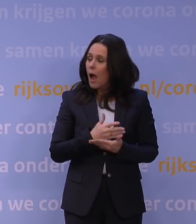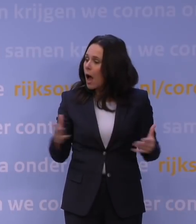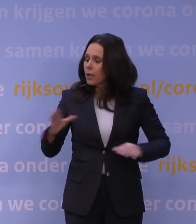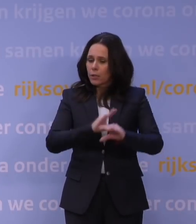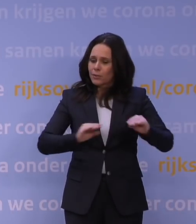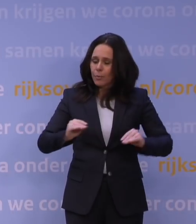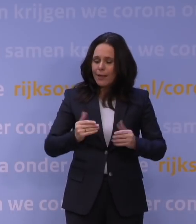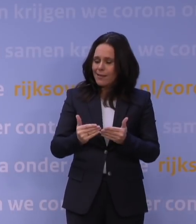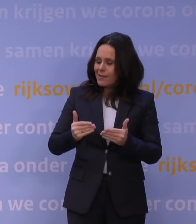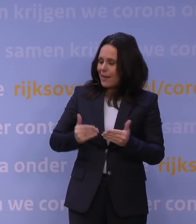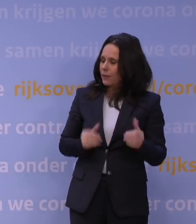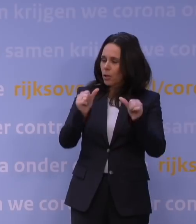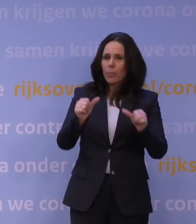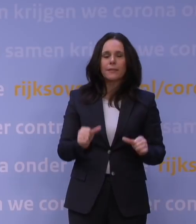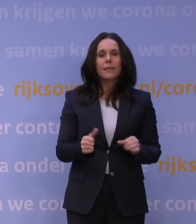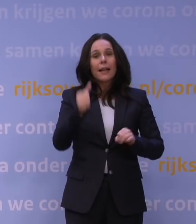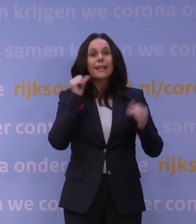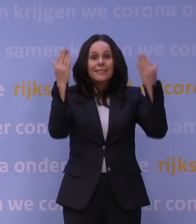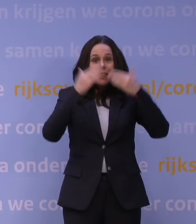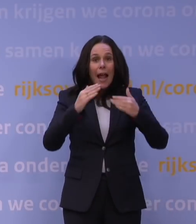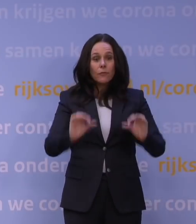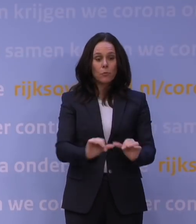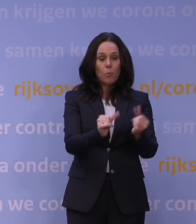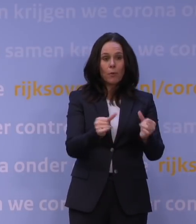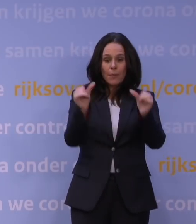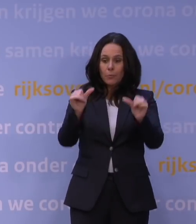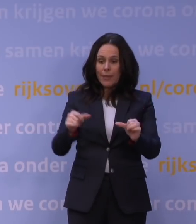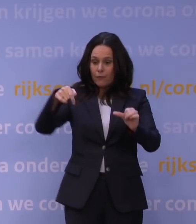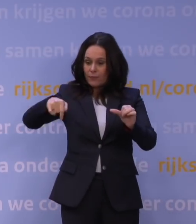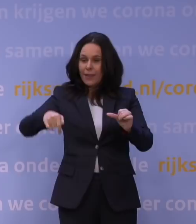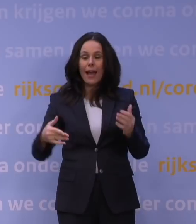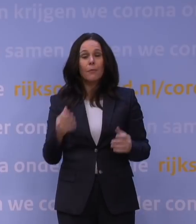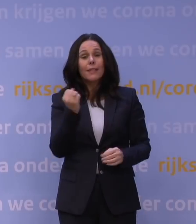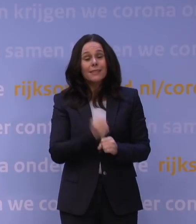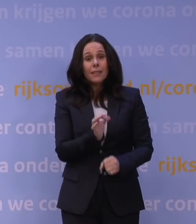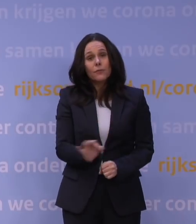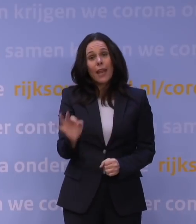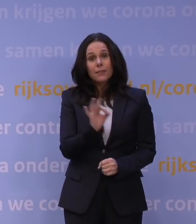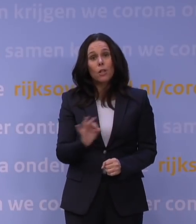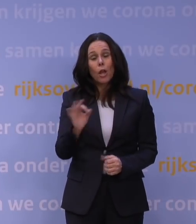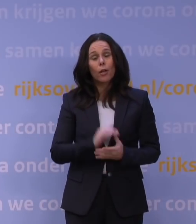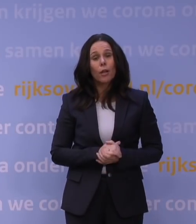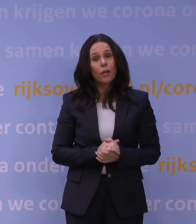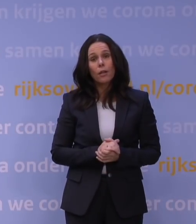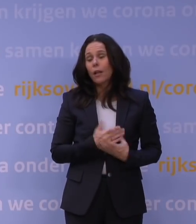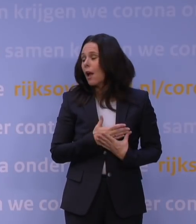zodat we gisterenavond konden beginnen met plannen voor vandaag. Maar het is echt verschrikkelijk dat al die fantastische ondernemingen